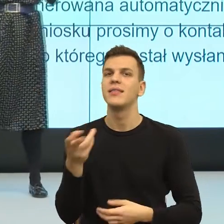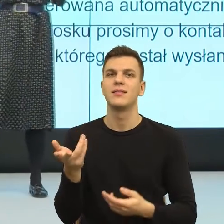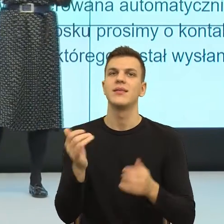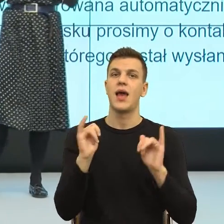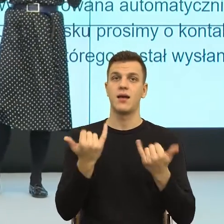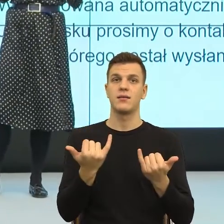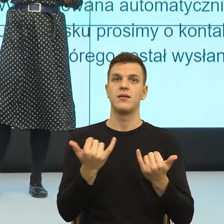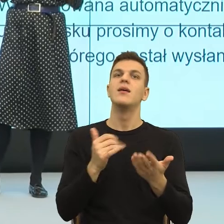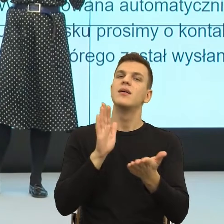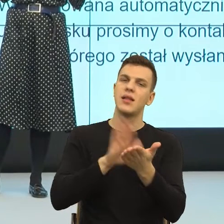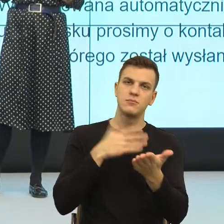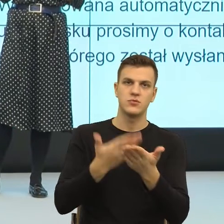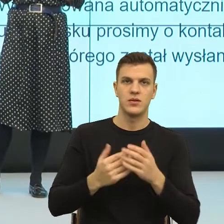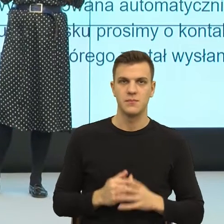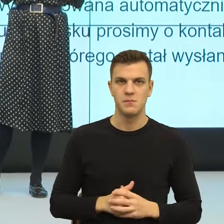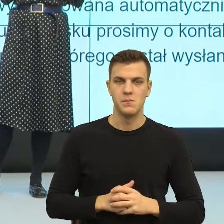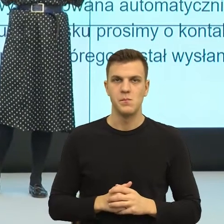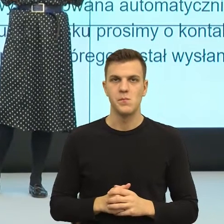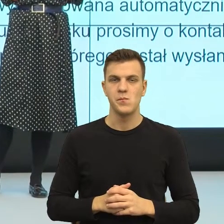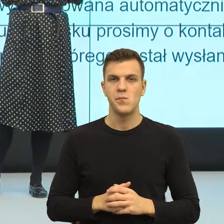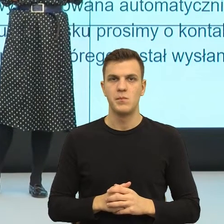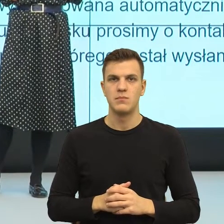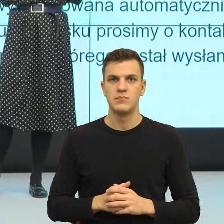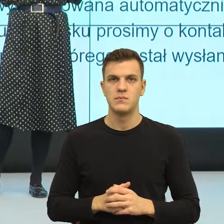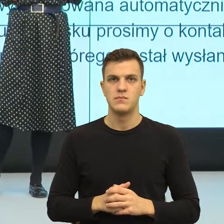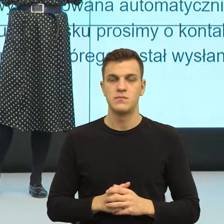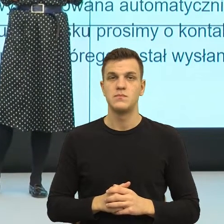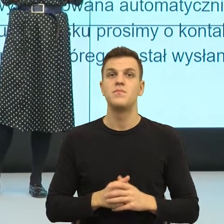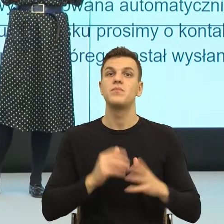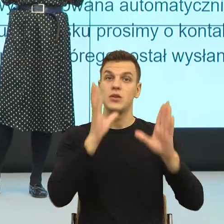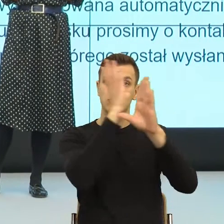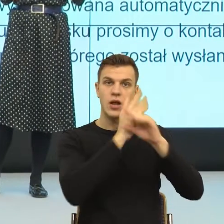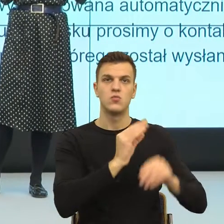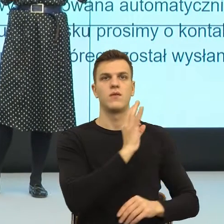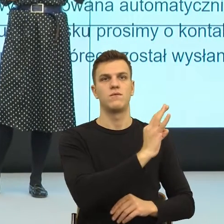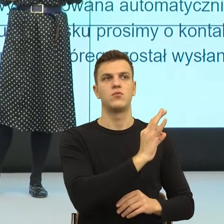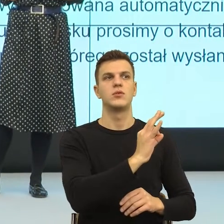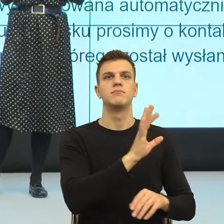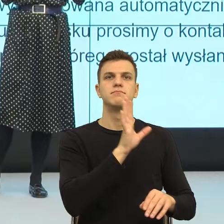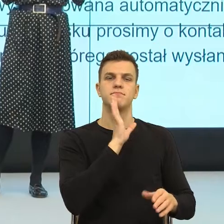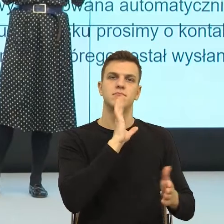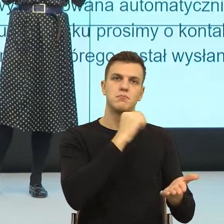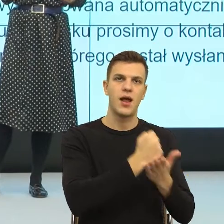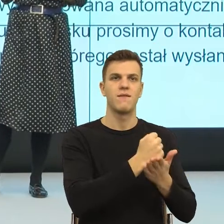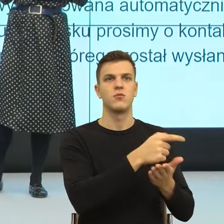najważniejszej ich potrzeby psychologicznej, potrzeby ważności. To jest potrzeba, którą szczególnie współcześnie...